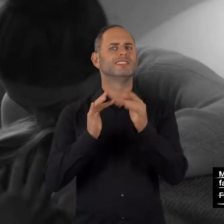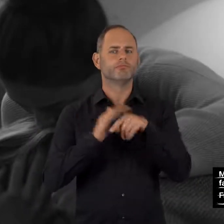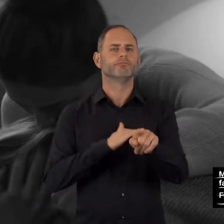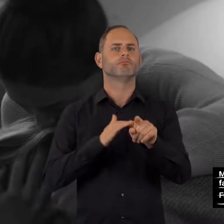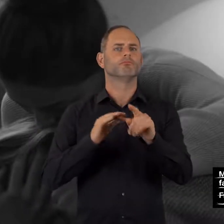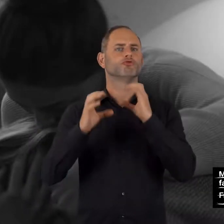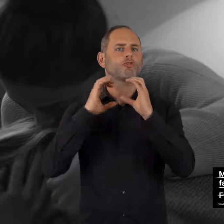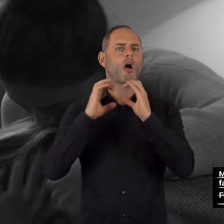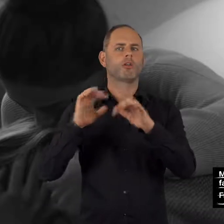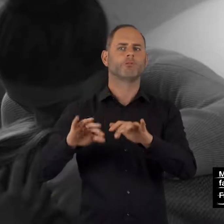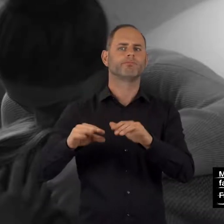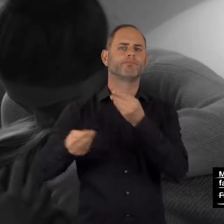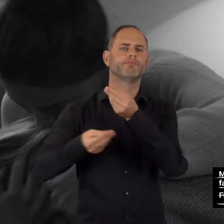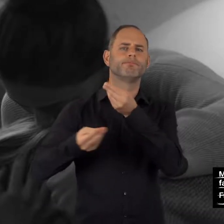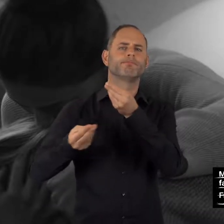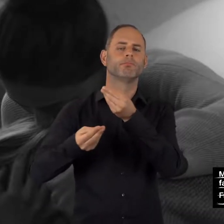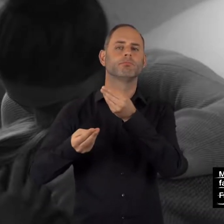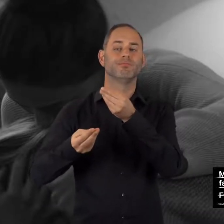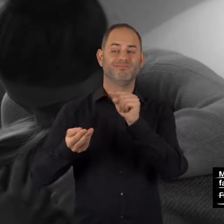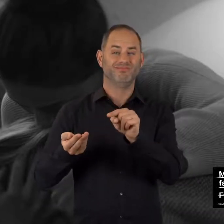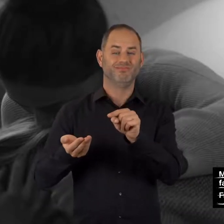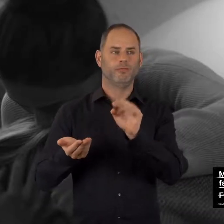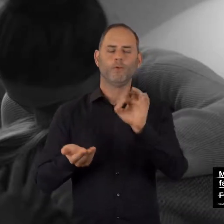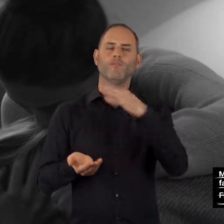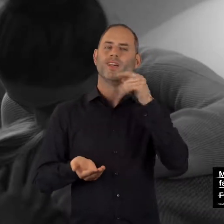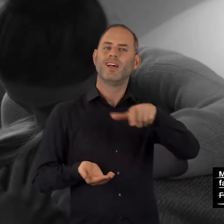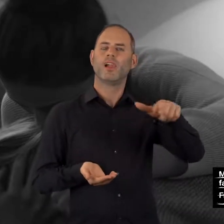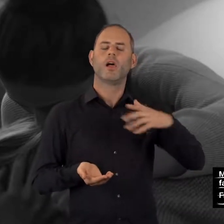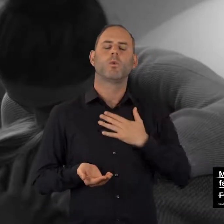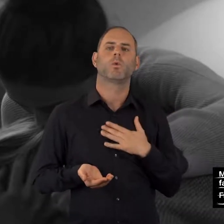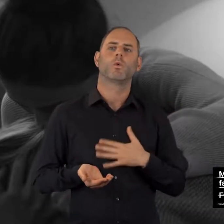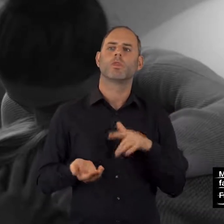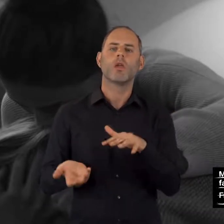Für viele ist es leichter, sich erst einmal per Chat anonym